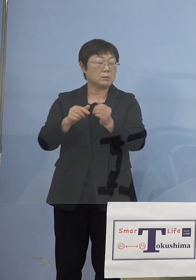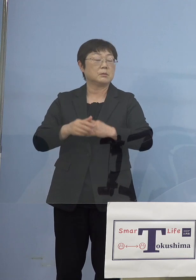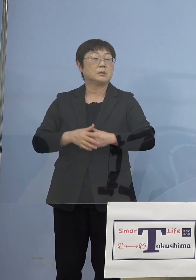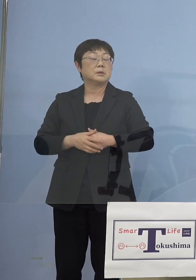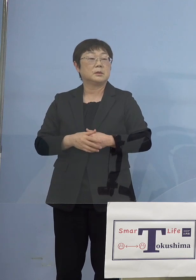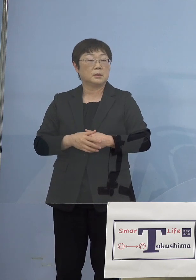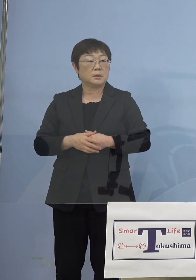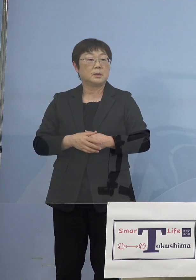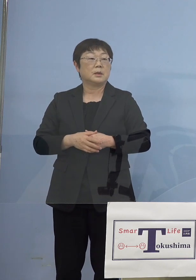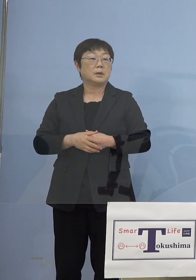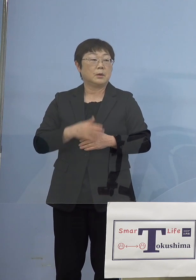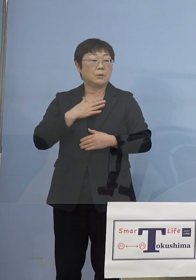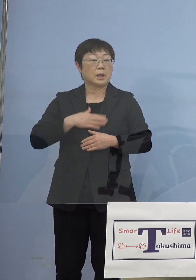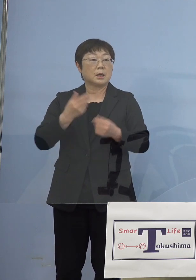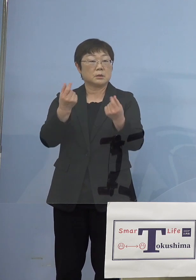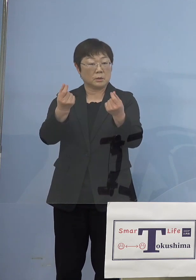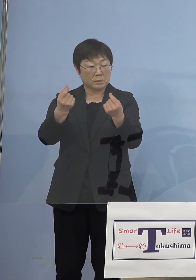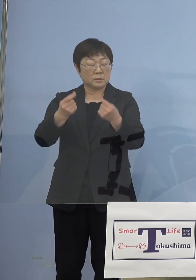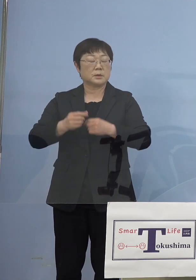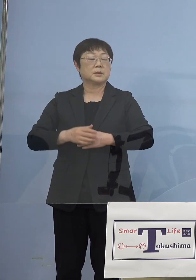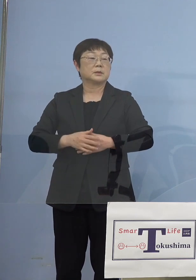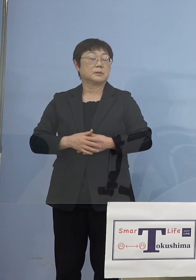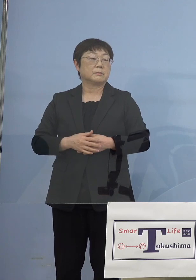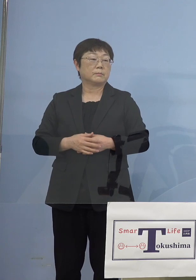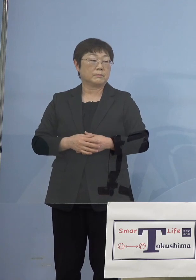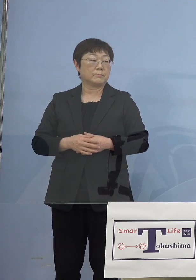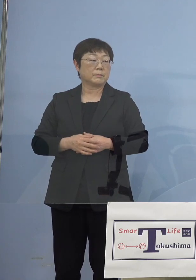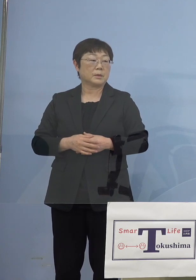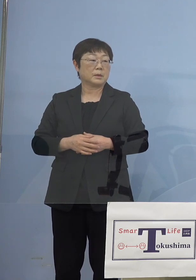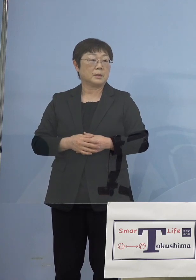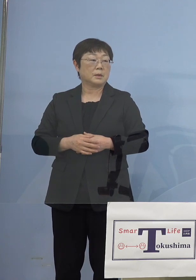もうお分かりいただけるかと 思いますが一旦なんか下がったように